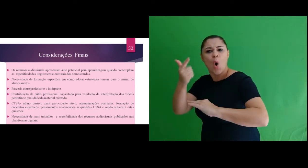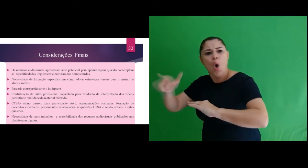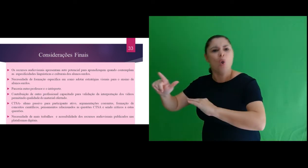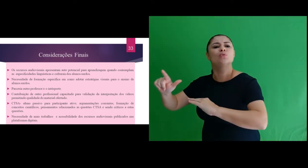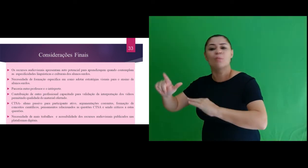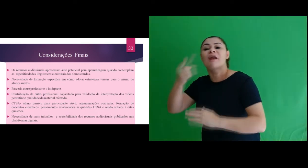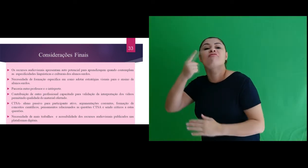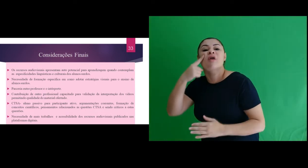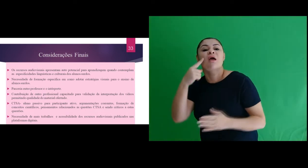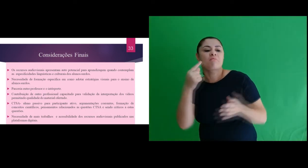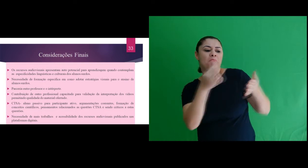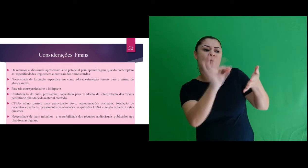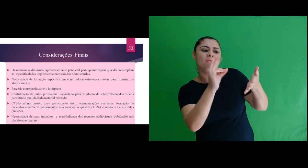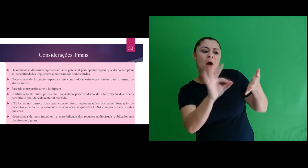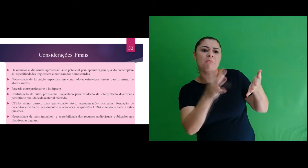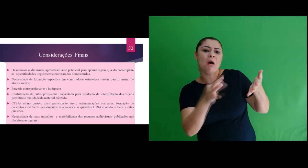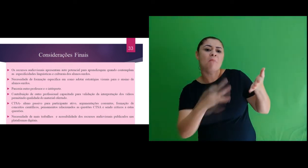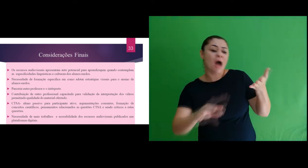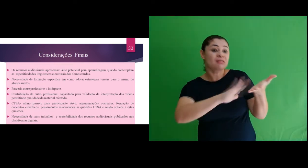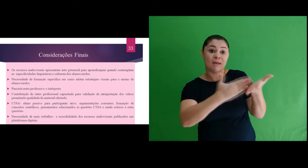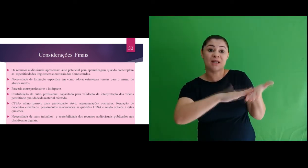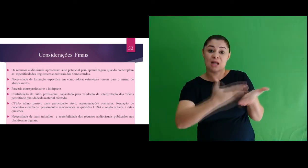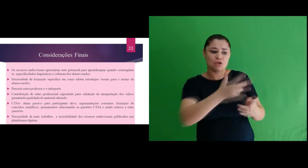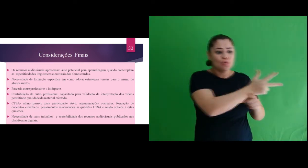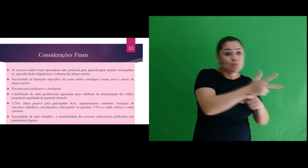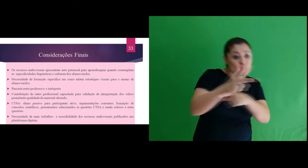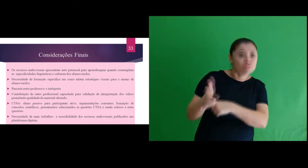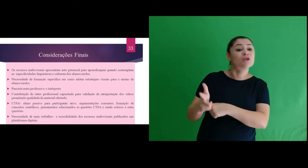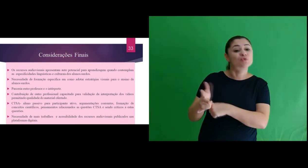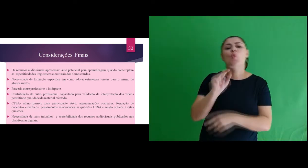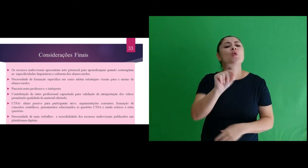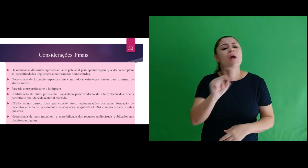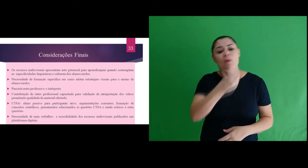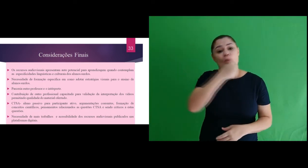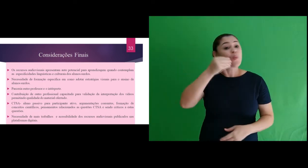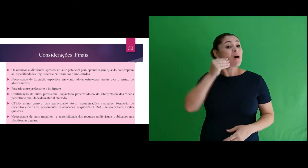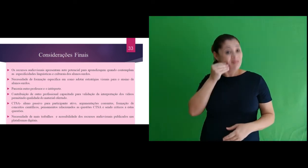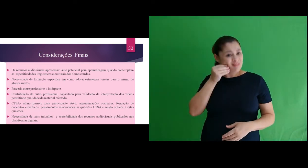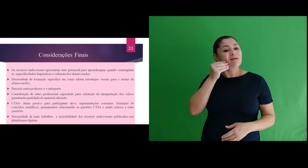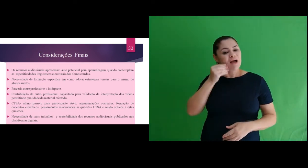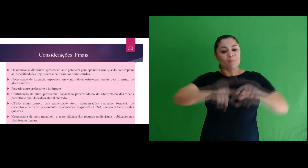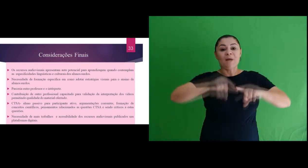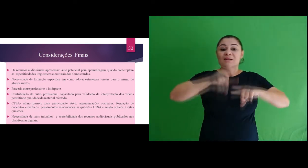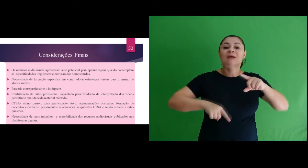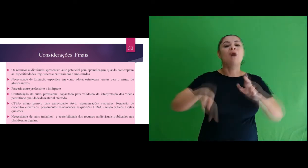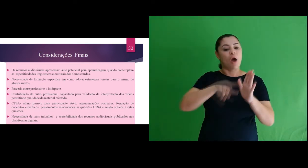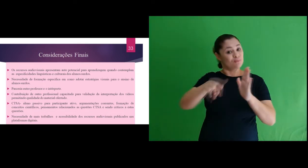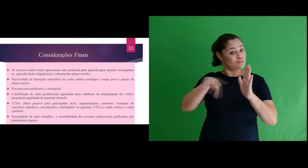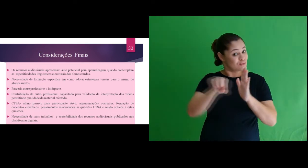Como também a contribuição de outro profissional capacitado para validação da interpretação dos